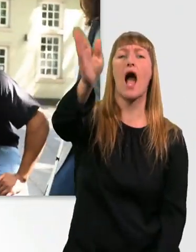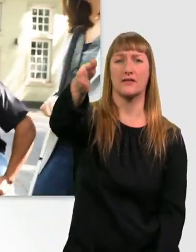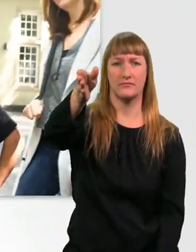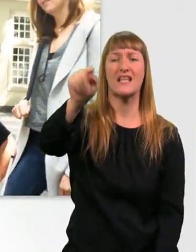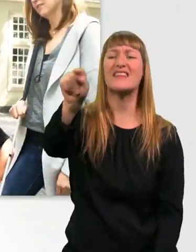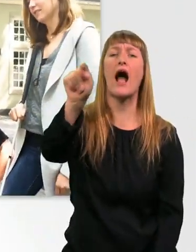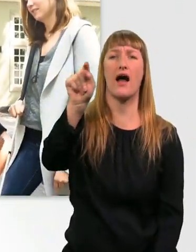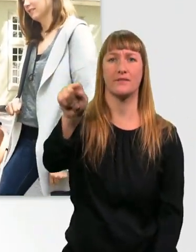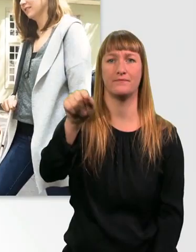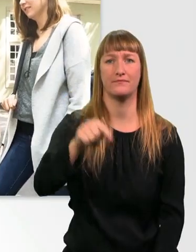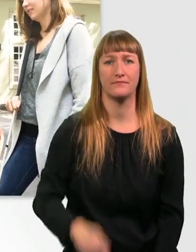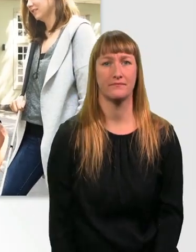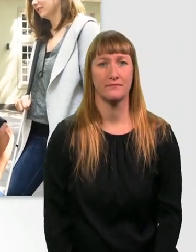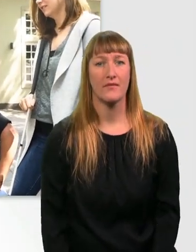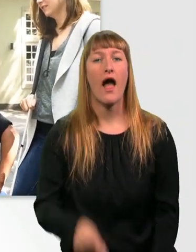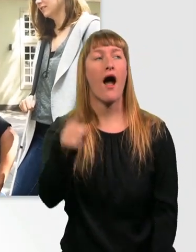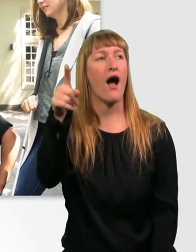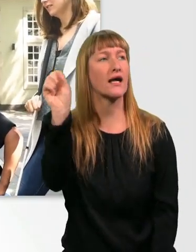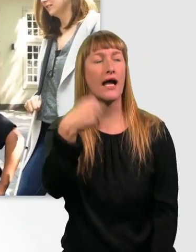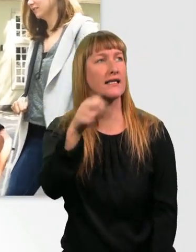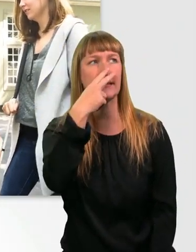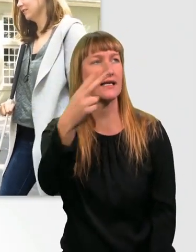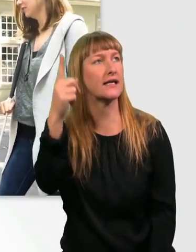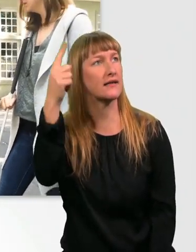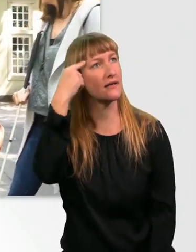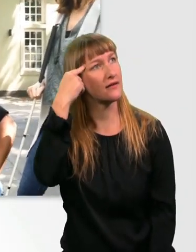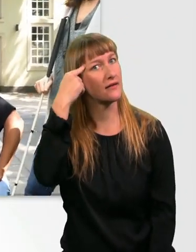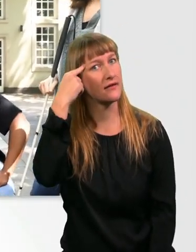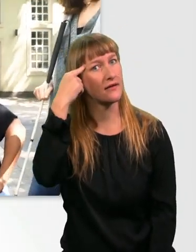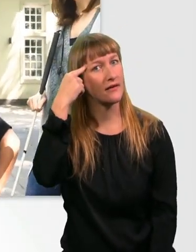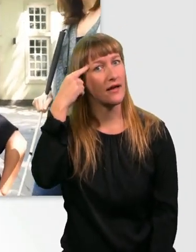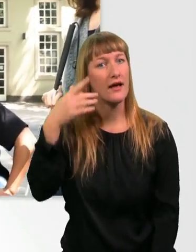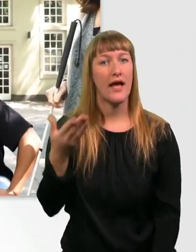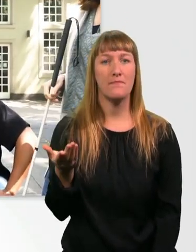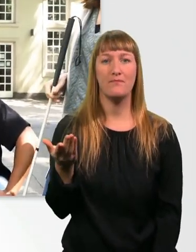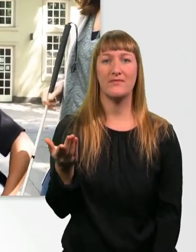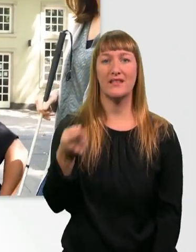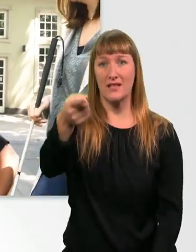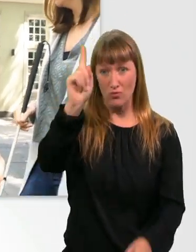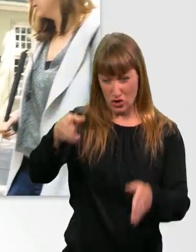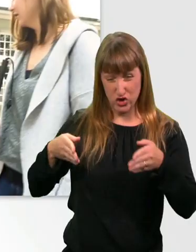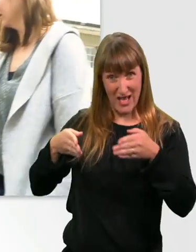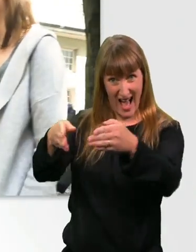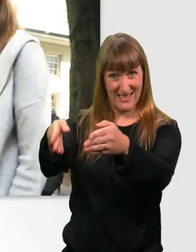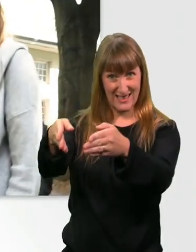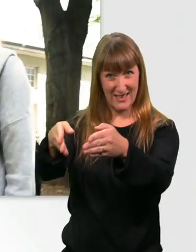Ach krass. Sie sieht ja nichts. Also ja, ihr müsst auf jeden Fall hier die Straße runter und dann nach rechts.